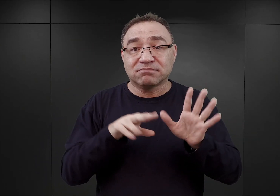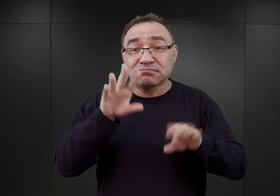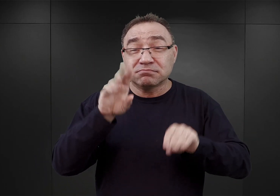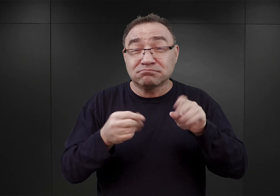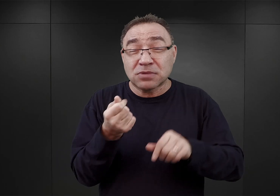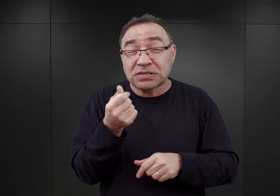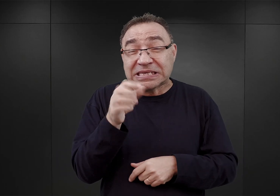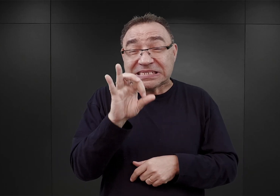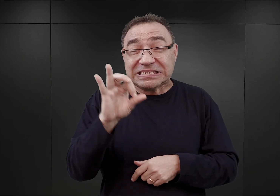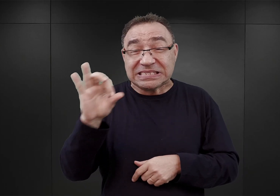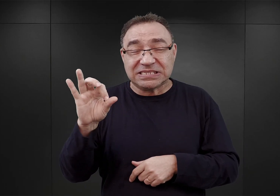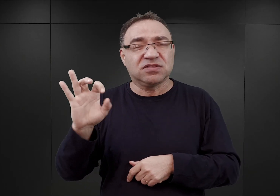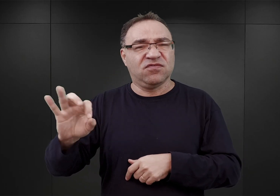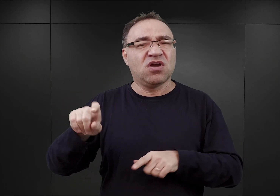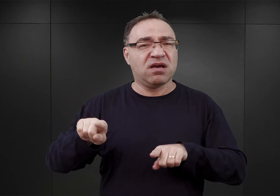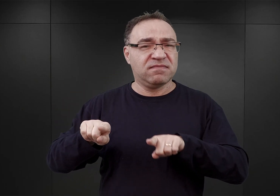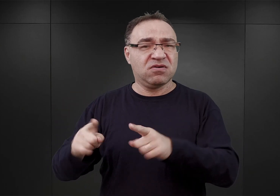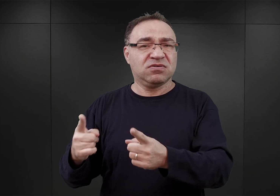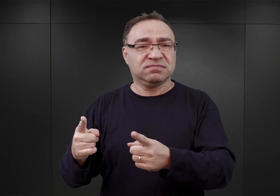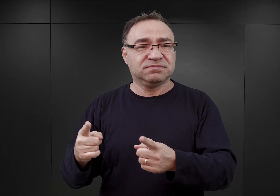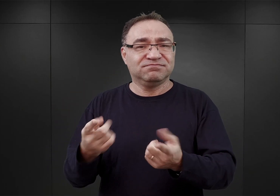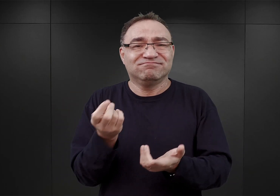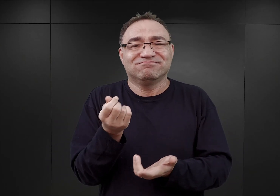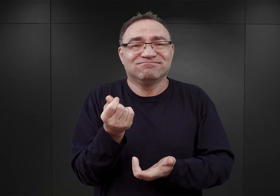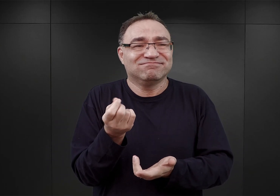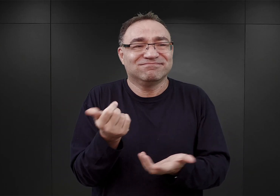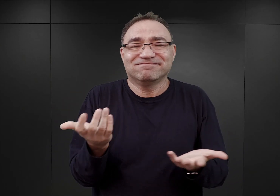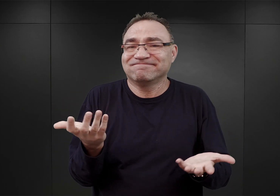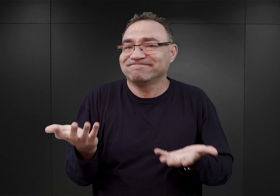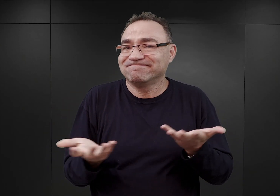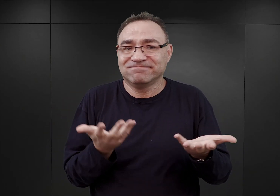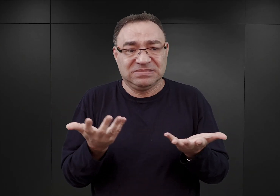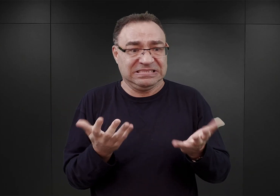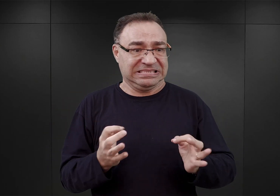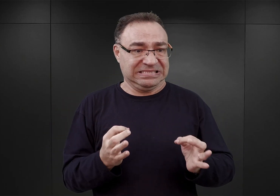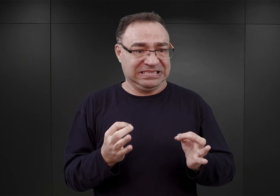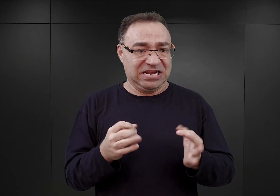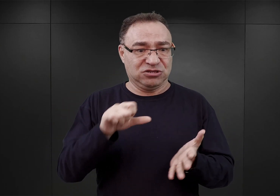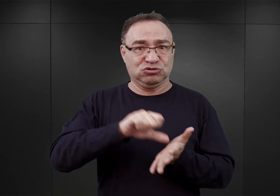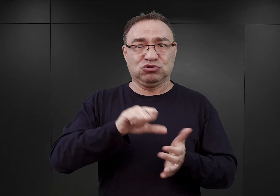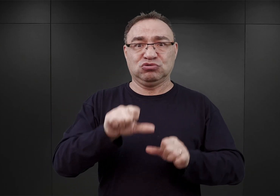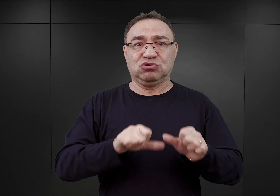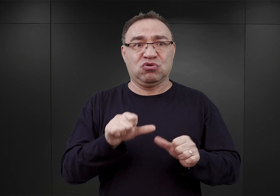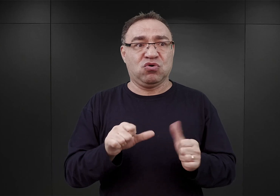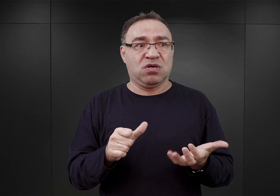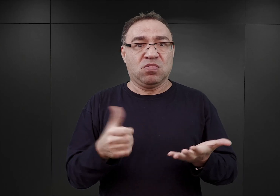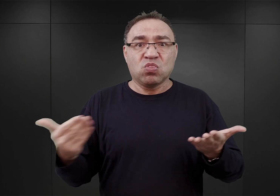jako organizacji, w środku niejako roku budżetowego pojawiła się nowa inwestycja,